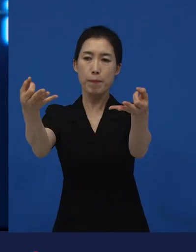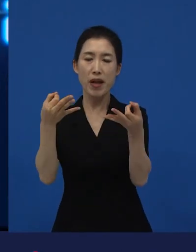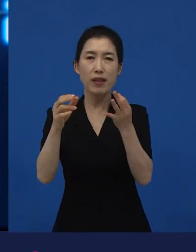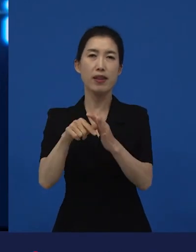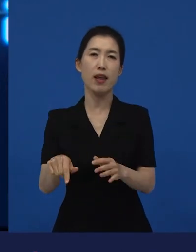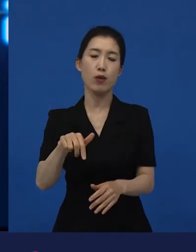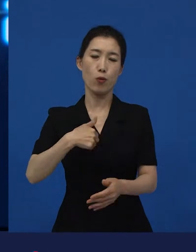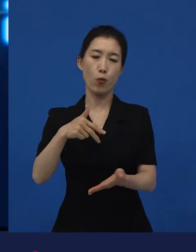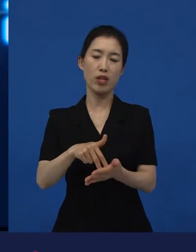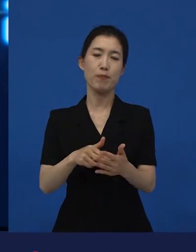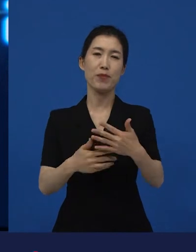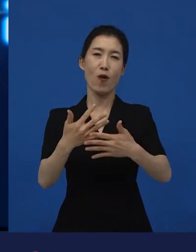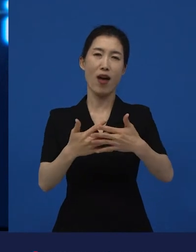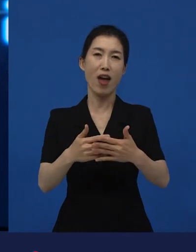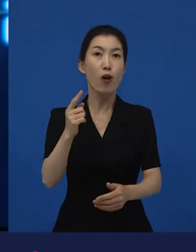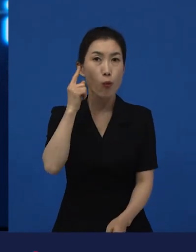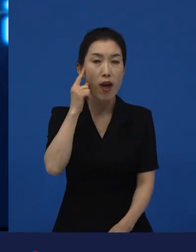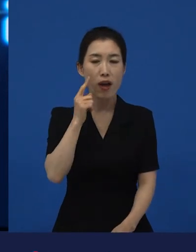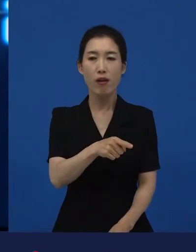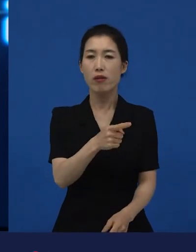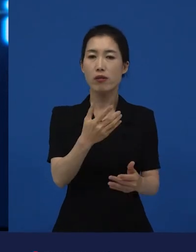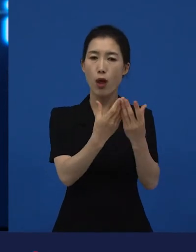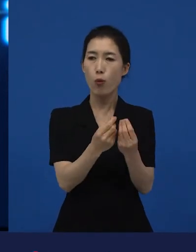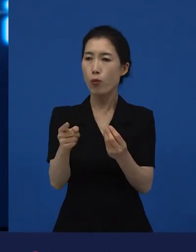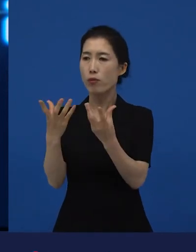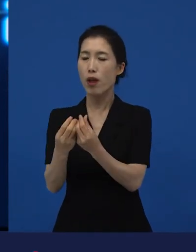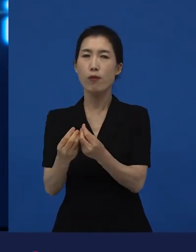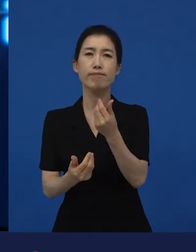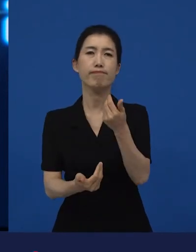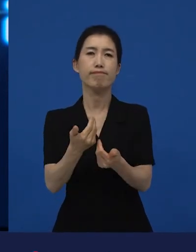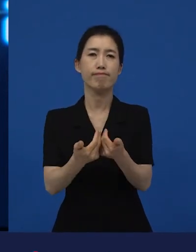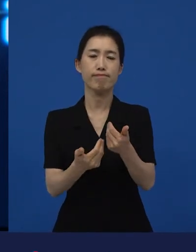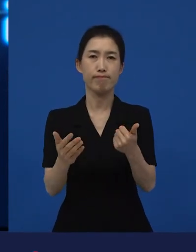미국 관객들은 낯선 영화거든요. ‘어, 뭐지?’